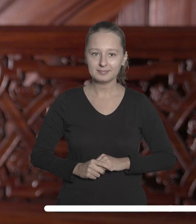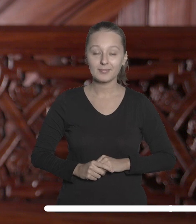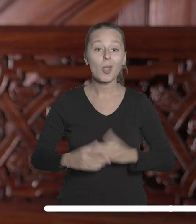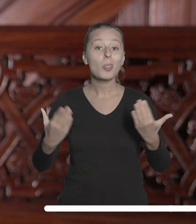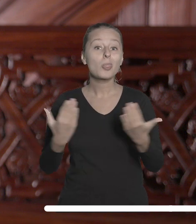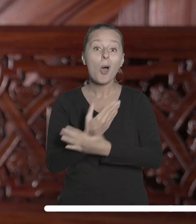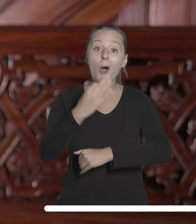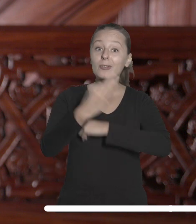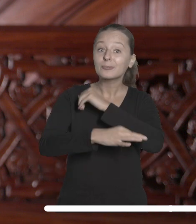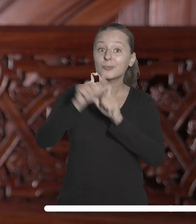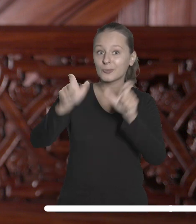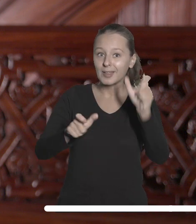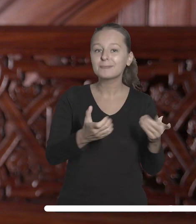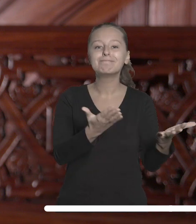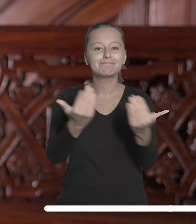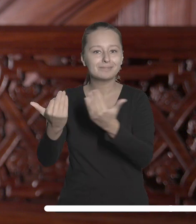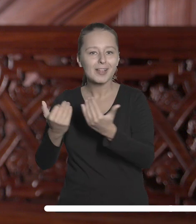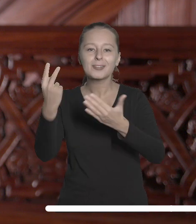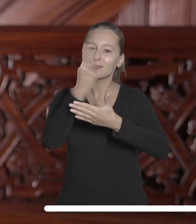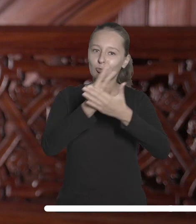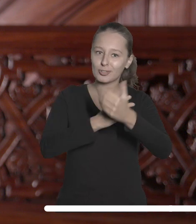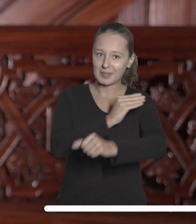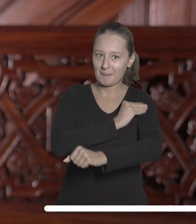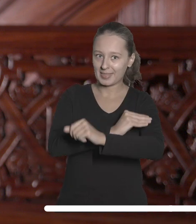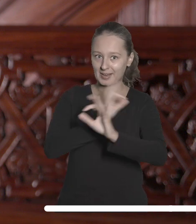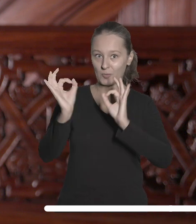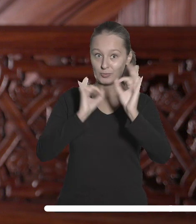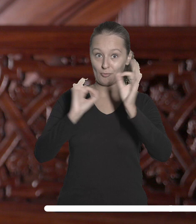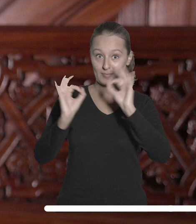Nowych studentów zachęcam do zapoznania się z materiałami informacyjnymi, które